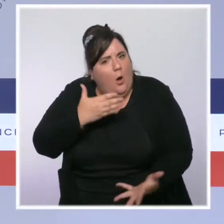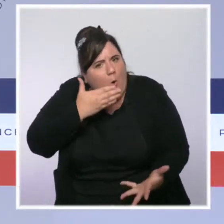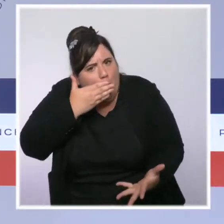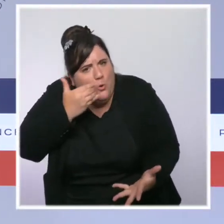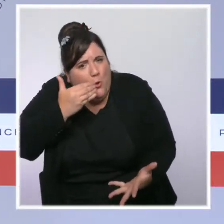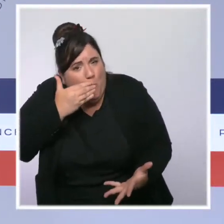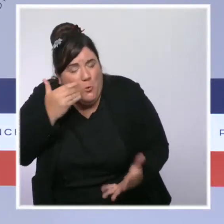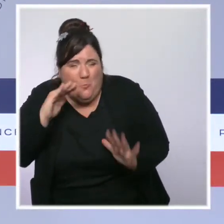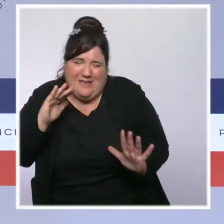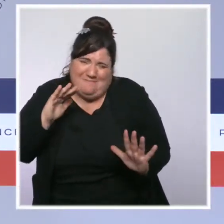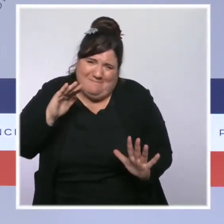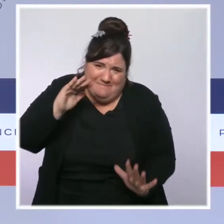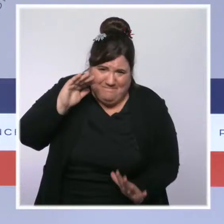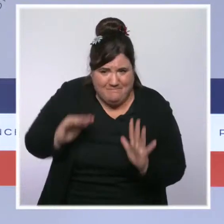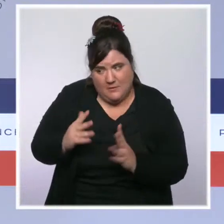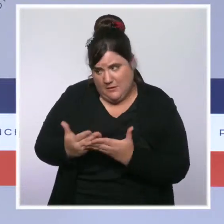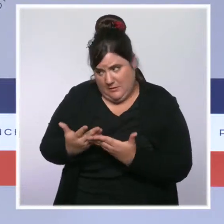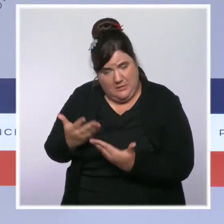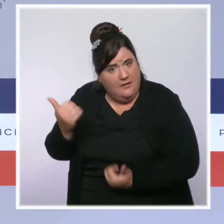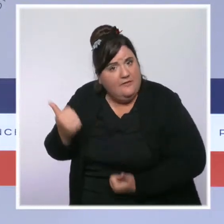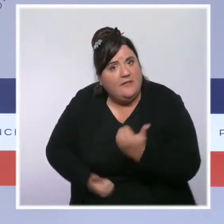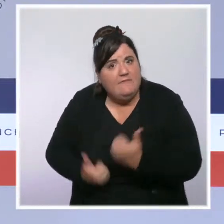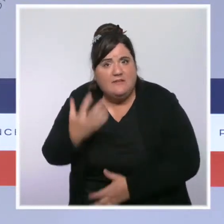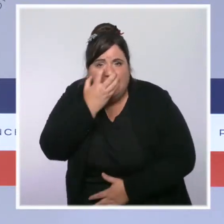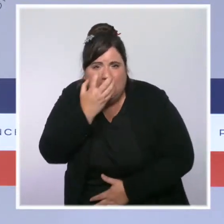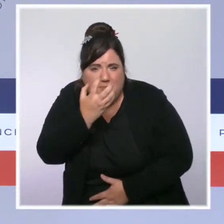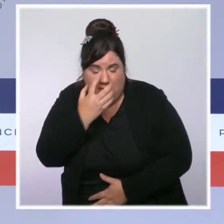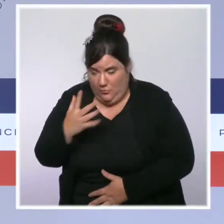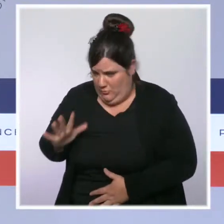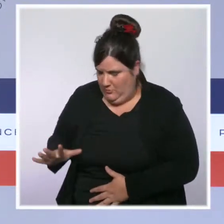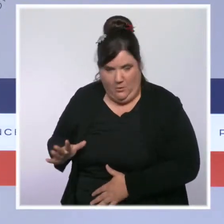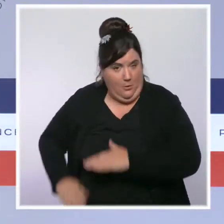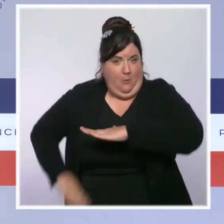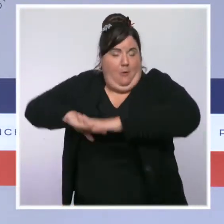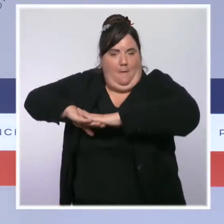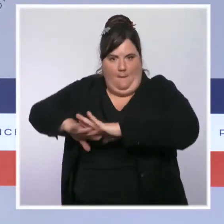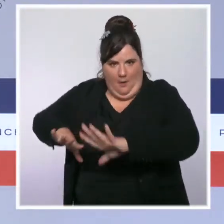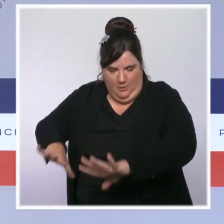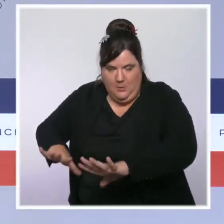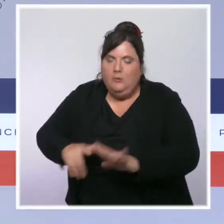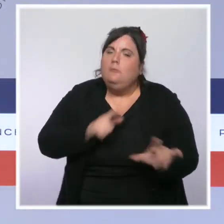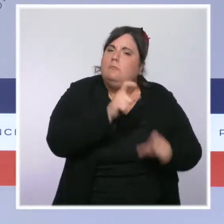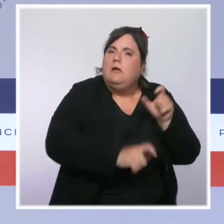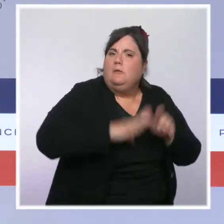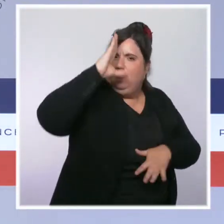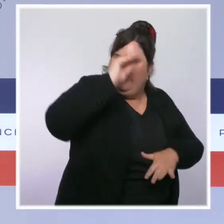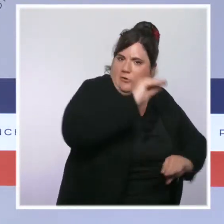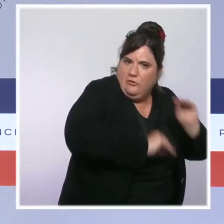réanimation qui sont à la quasi saturation. Des renforts humains et matériels, vous le savez, ont été envoyés